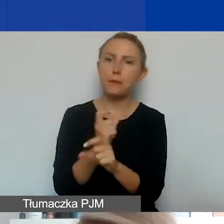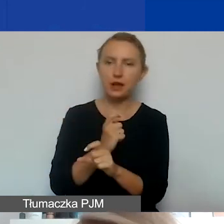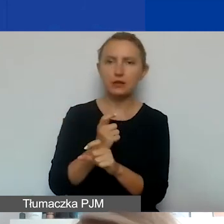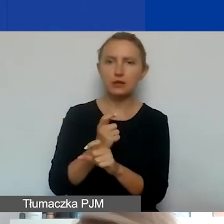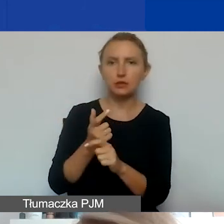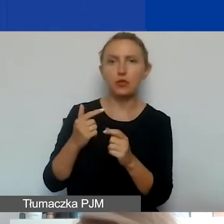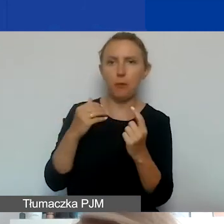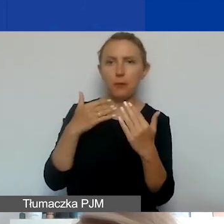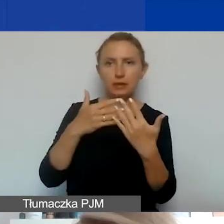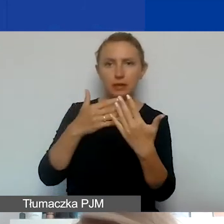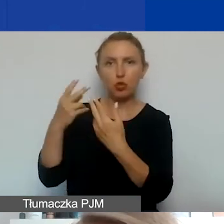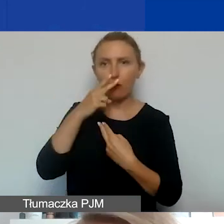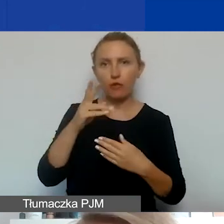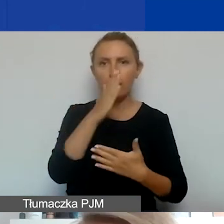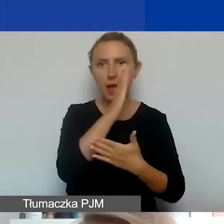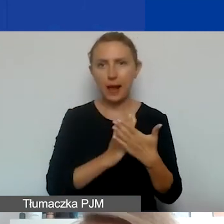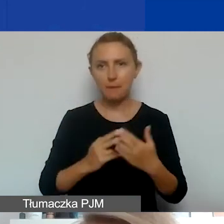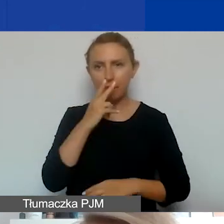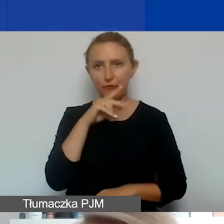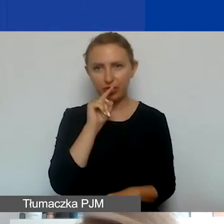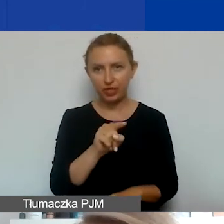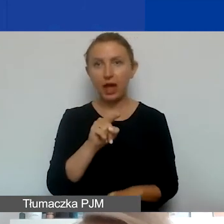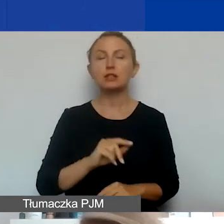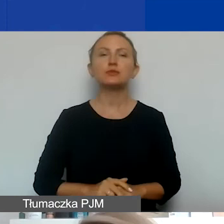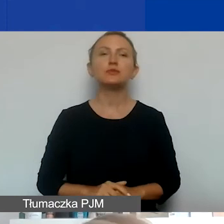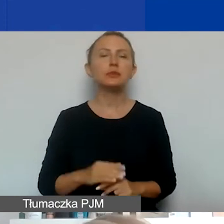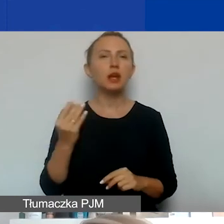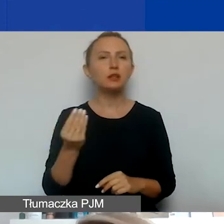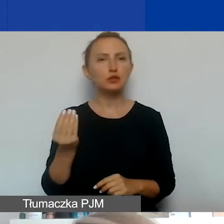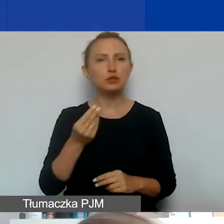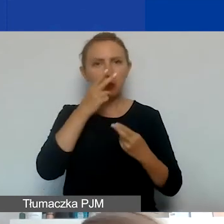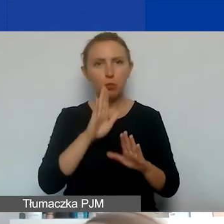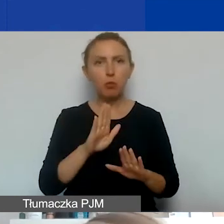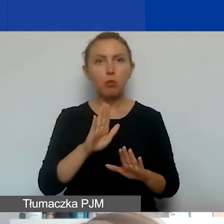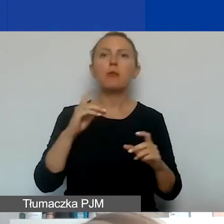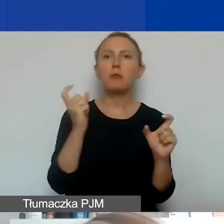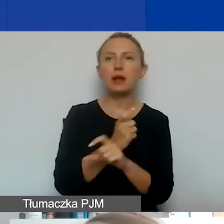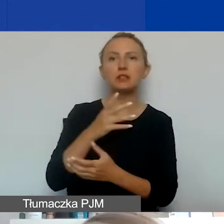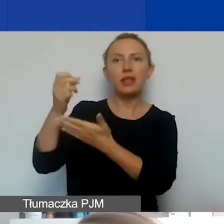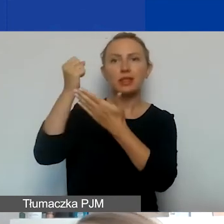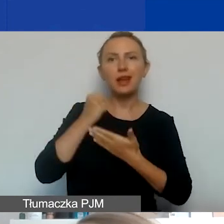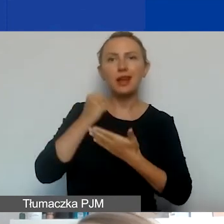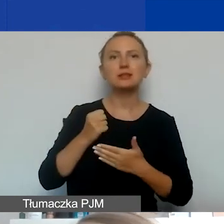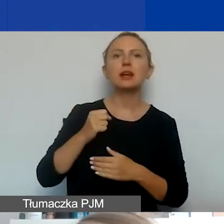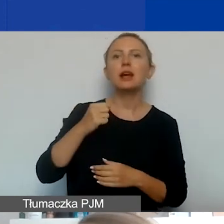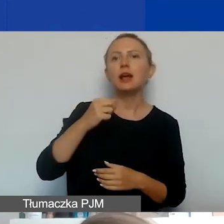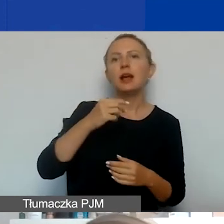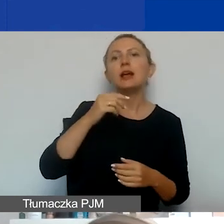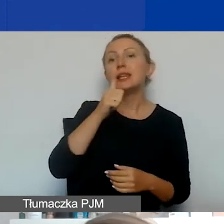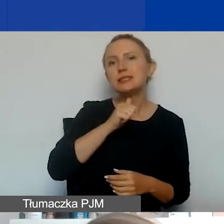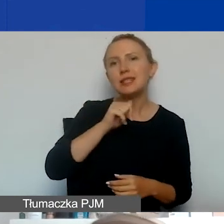Widzicie to państwo na mapce. Jeszcze wymienię dokładnie. Państwa-darczyńcy to są Islandia, Liechtenstein, Norwegia.